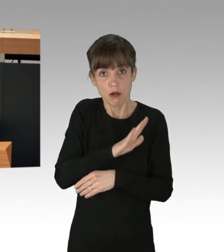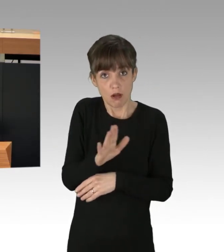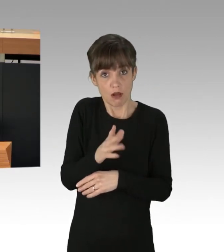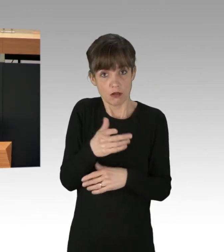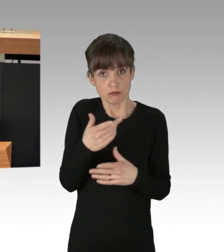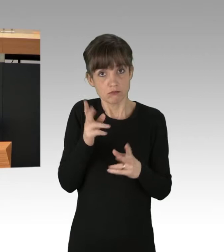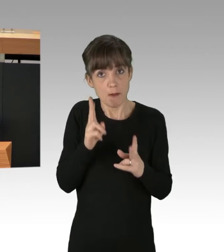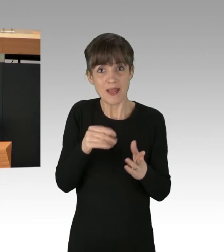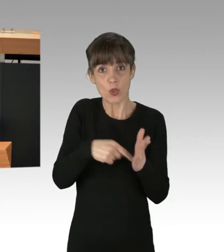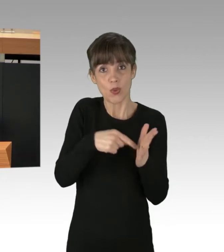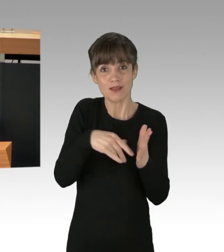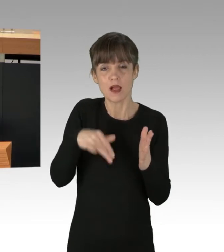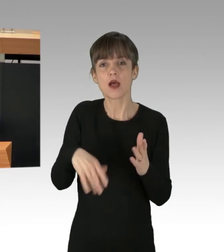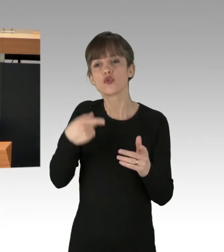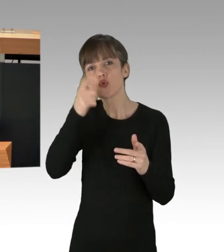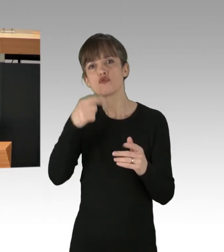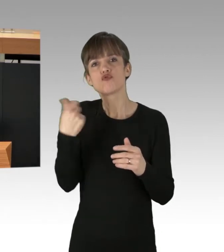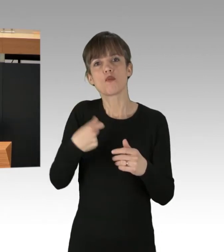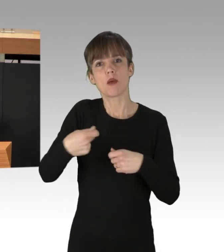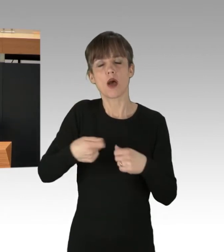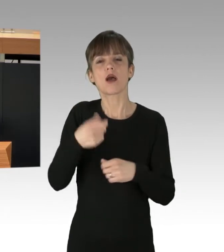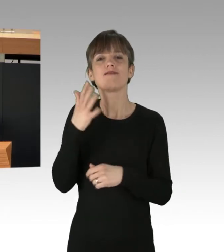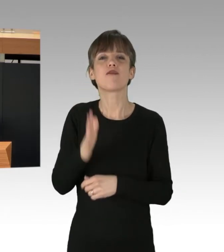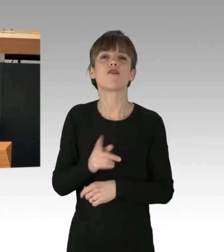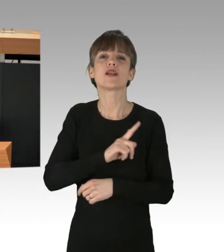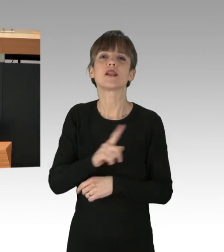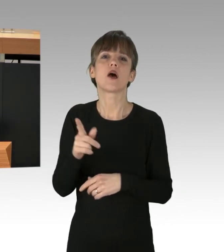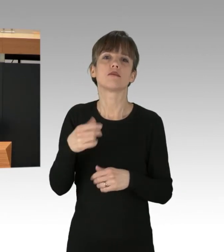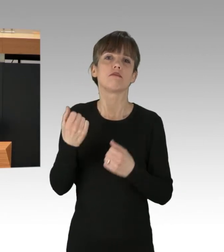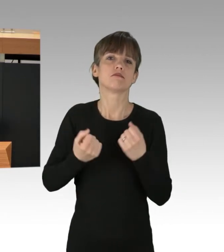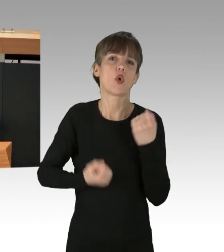in deutschen Supermärkten weggeworfen, vieles davon in essbarem Zustand.